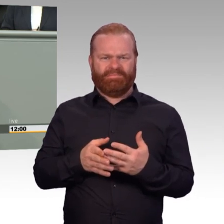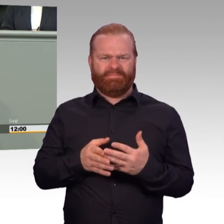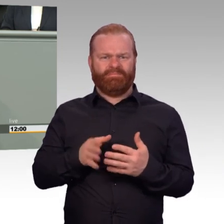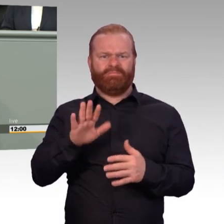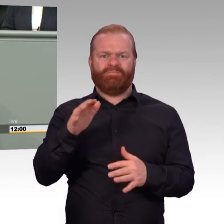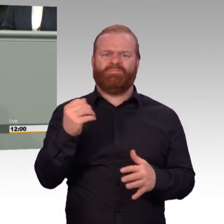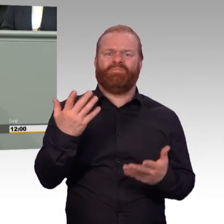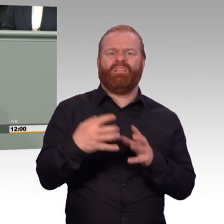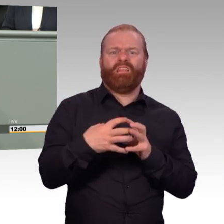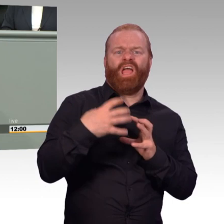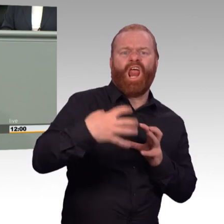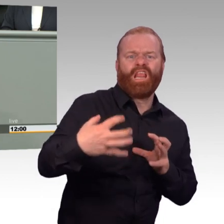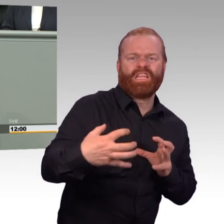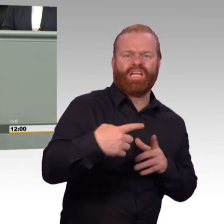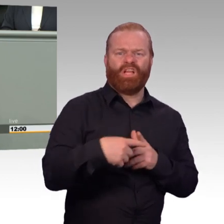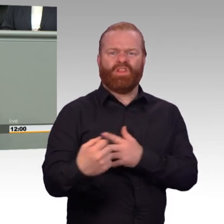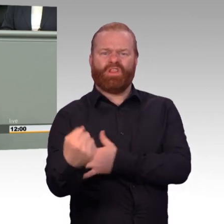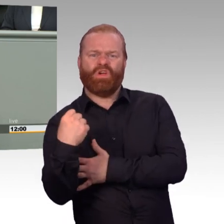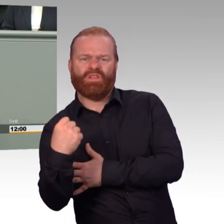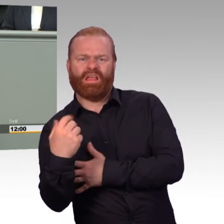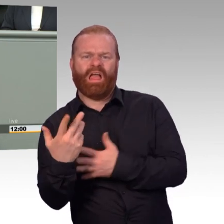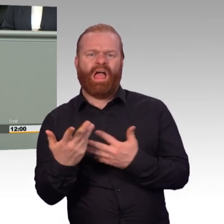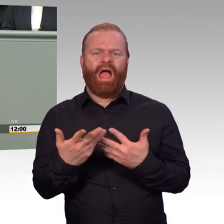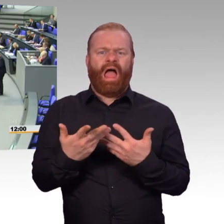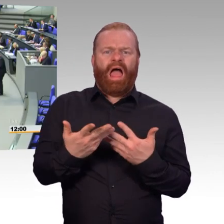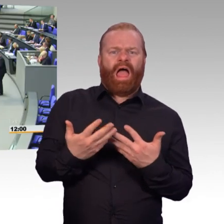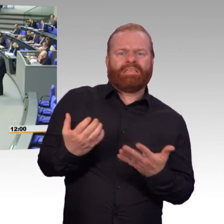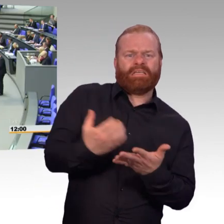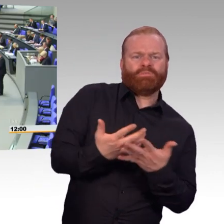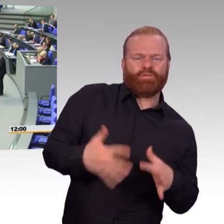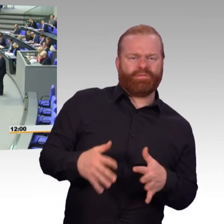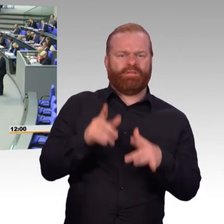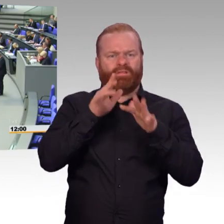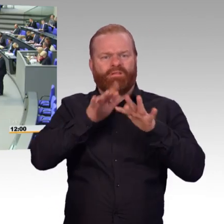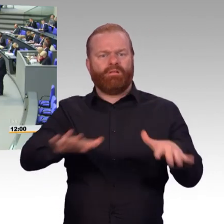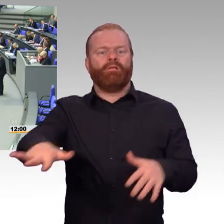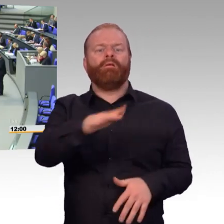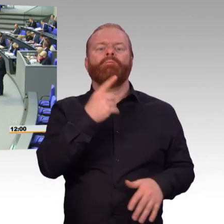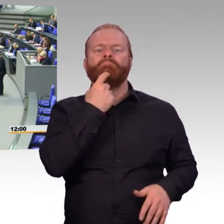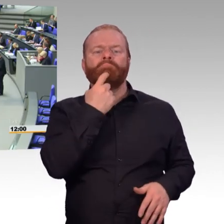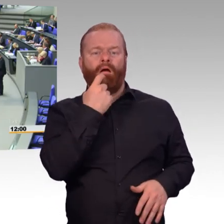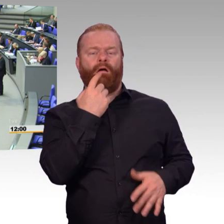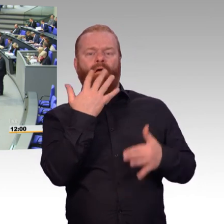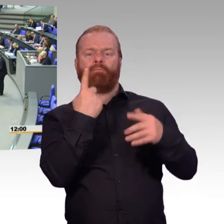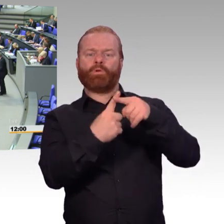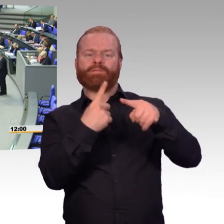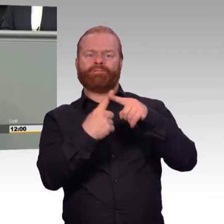wir kümmern uns um unsere Soldaten. Nein, das tun Sie nicht. (Beifall) Und waren es nicht Sie, Frau Ministerin,